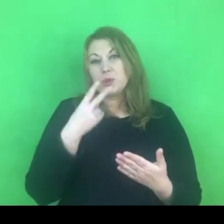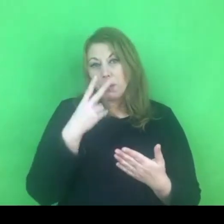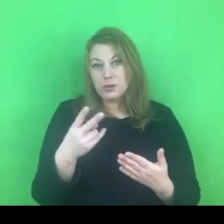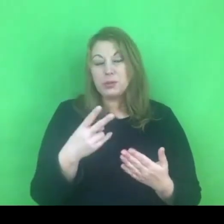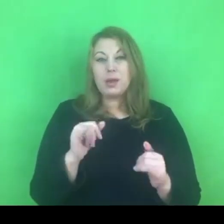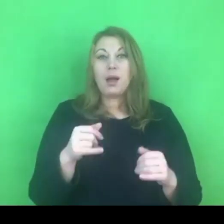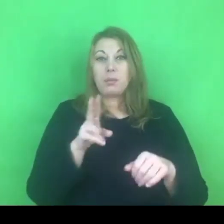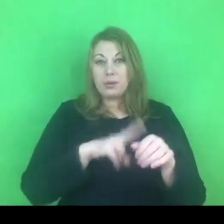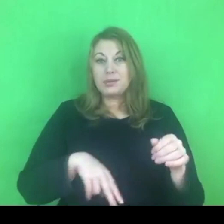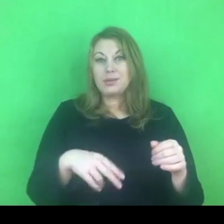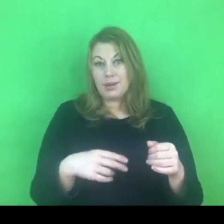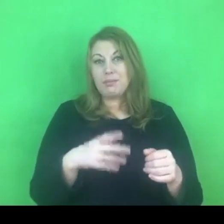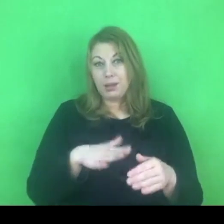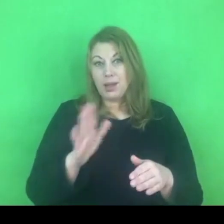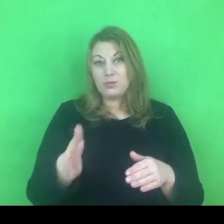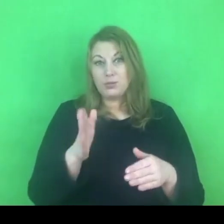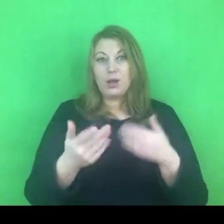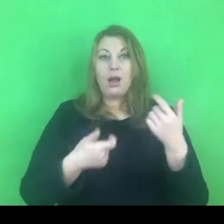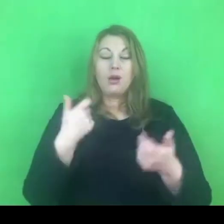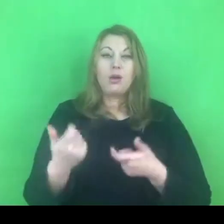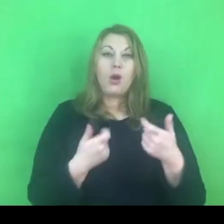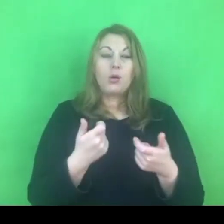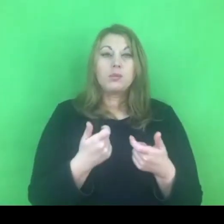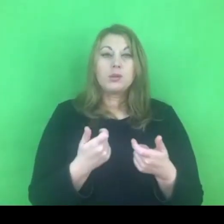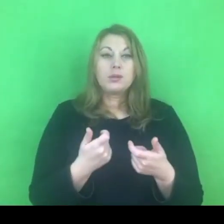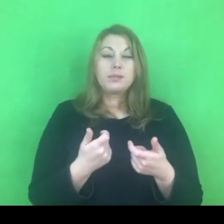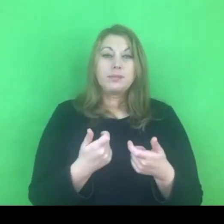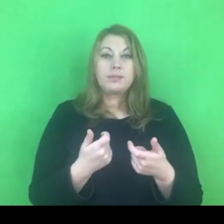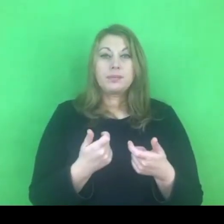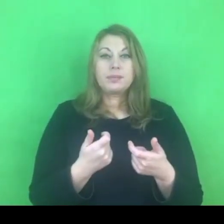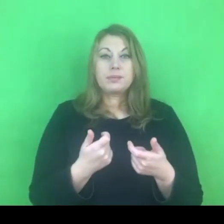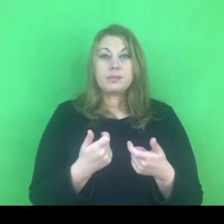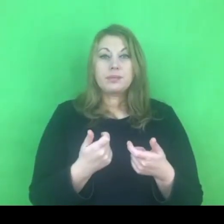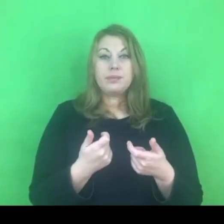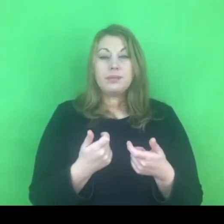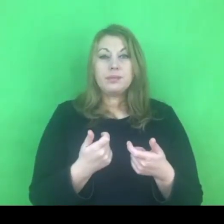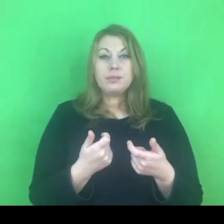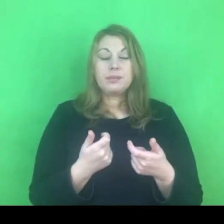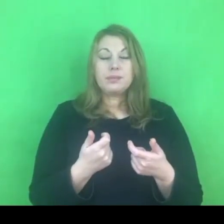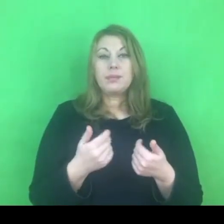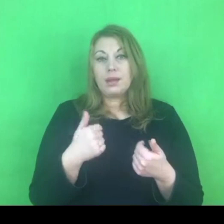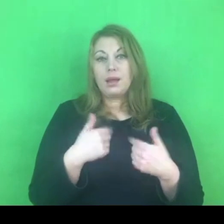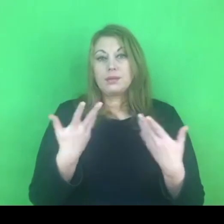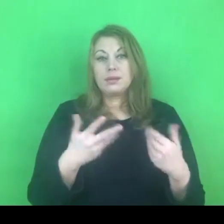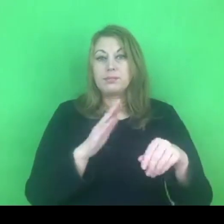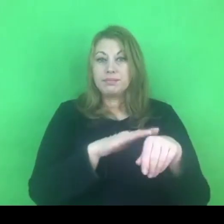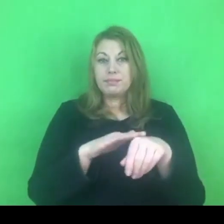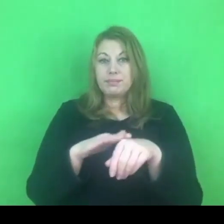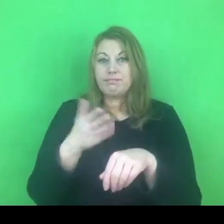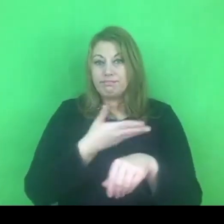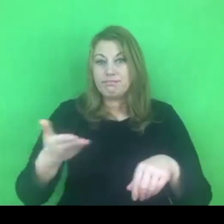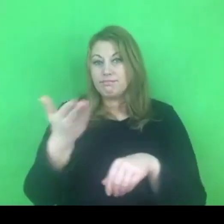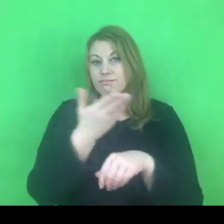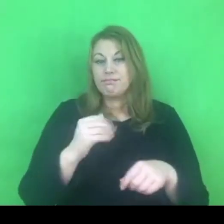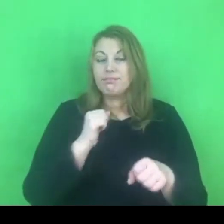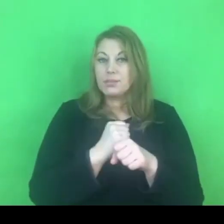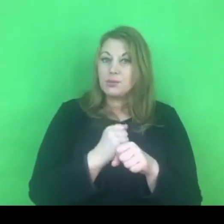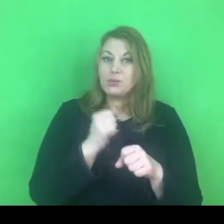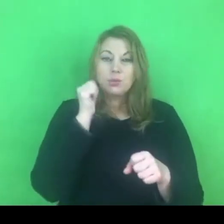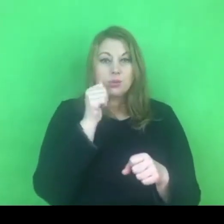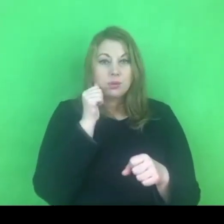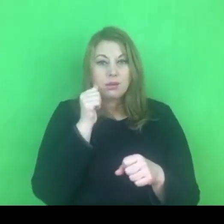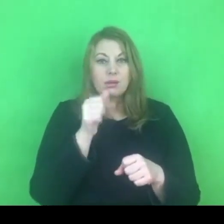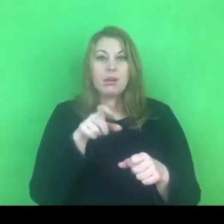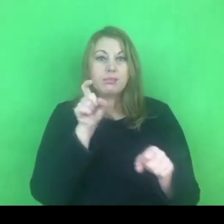Naszym wyzwaniem, zakładam, że mówię do Państwa, którzy są osobami pracującymi na co dzień w przeciwdziałaniu przemocy